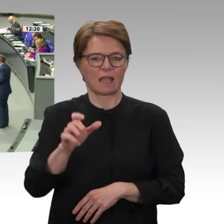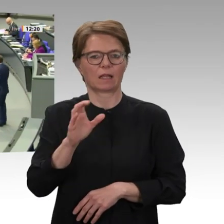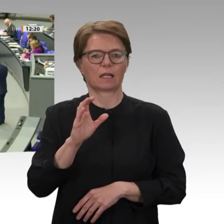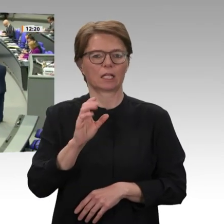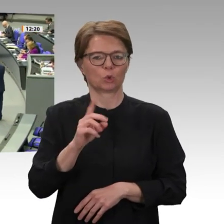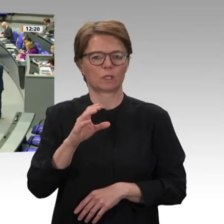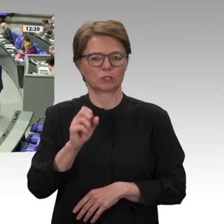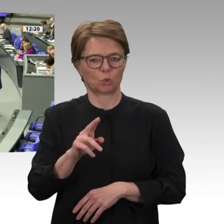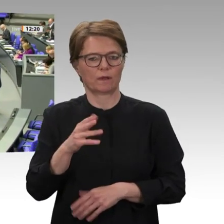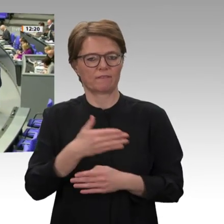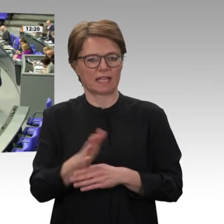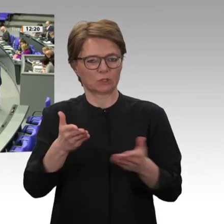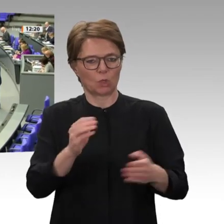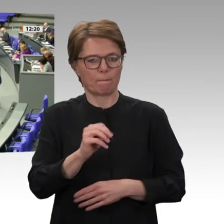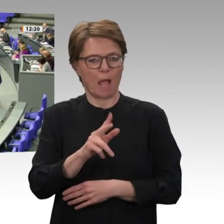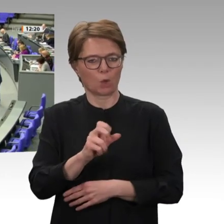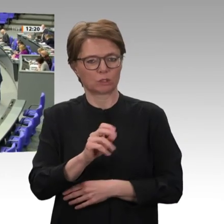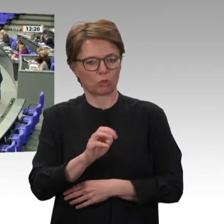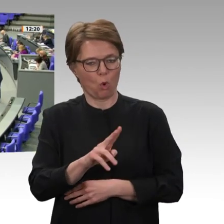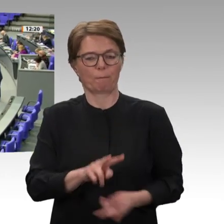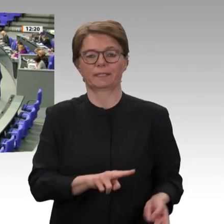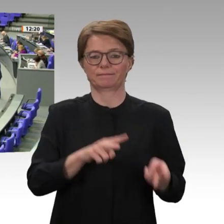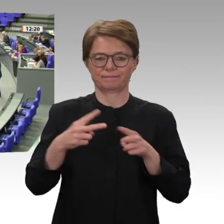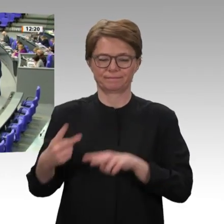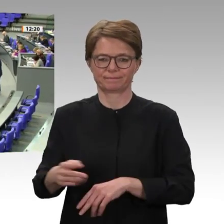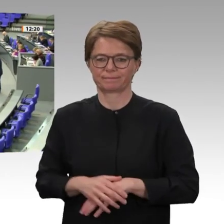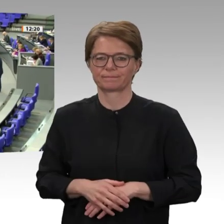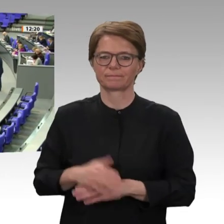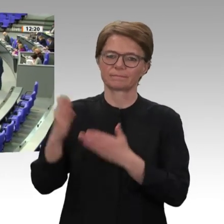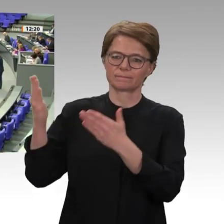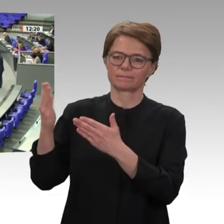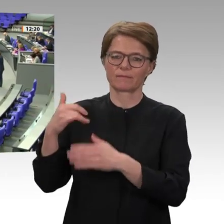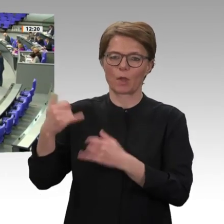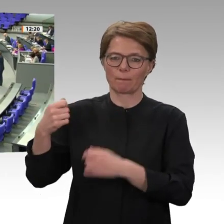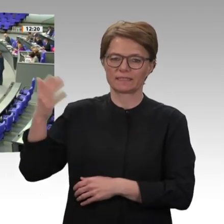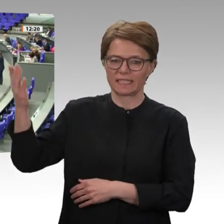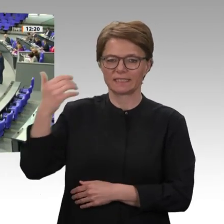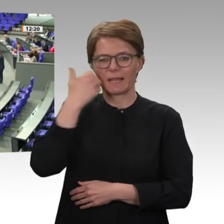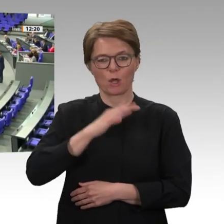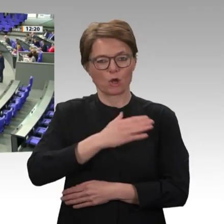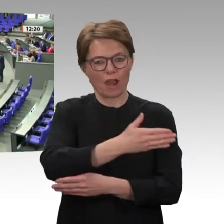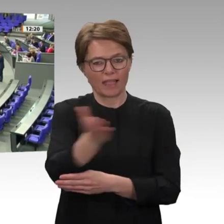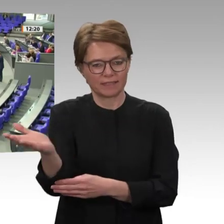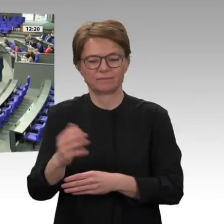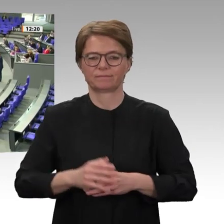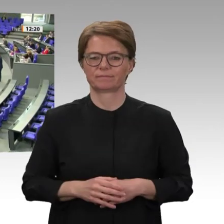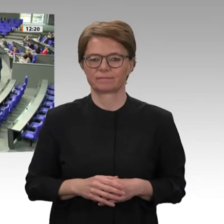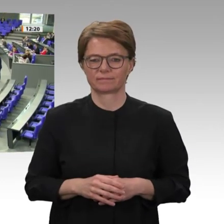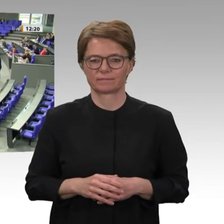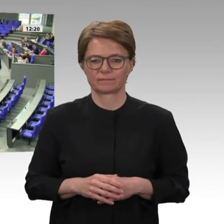Frau Präsidentin! Liebe Kolleginnen und Kollegen! Im Juni dieses Jahres feiern wir die Gründung der Vereinten Nationen zum 75. Mal, die